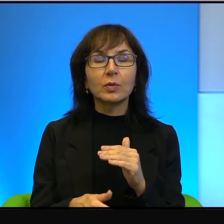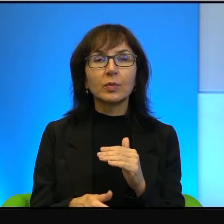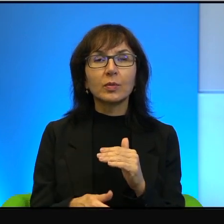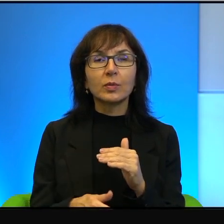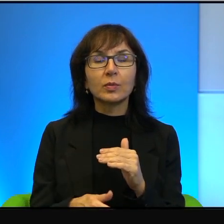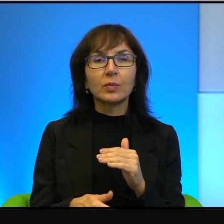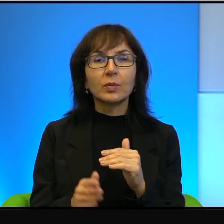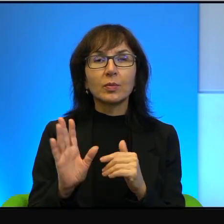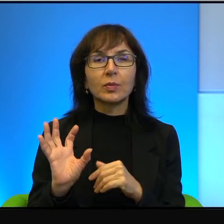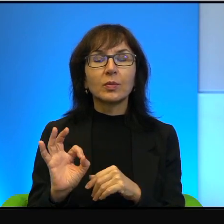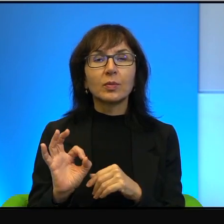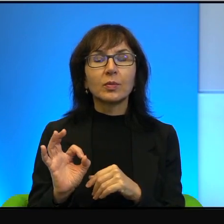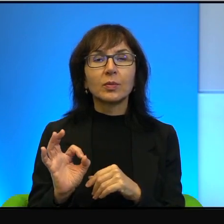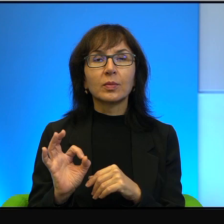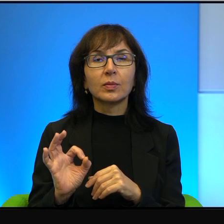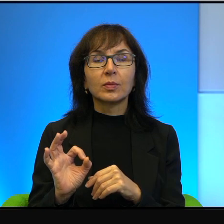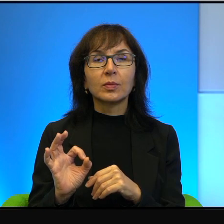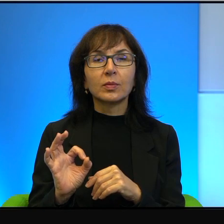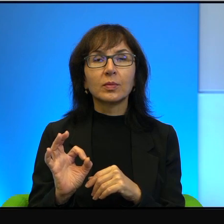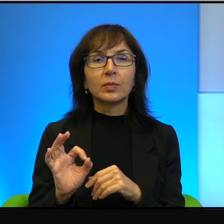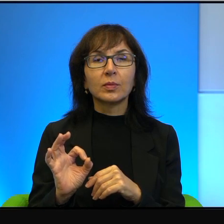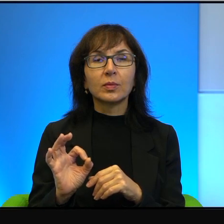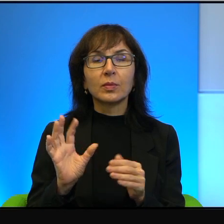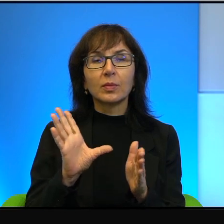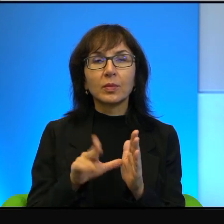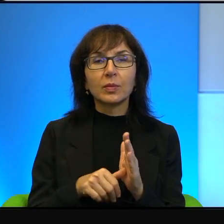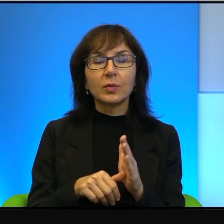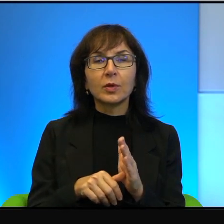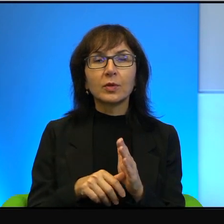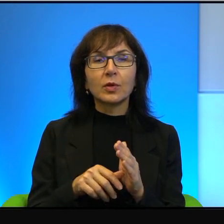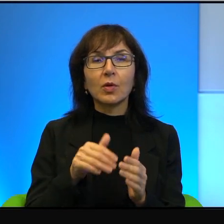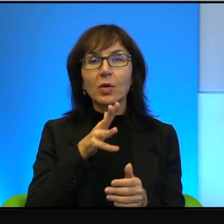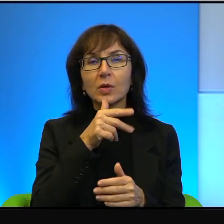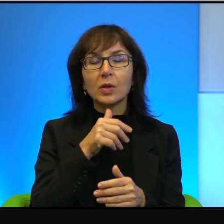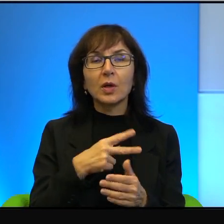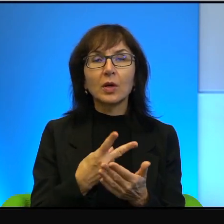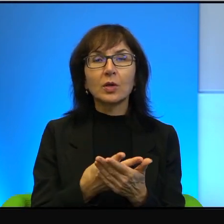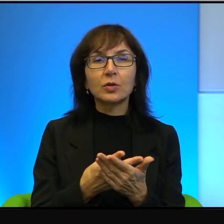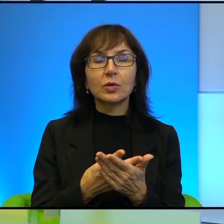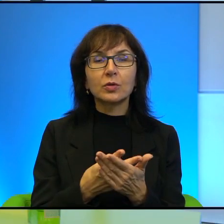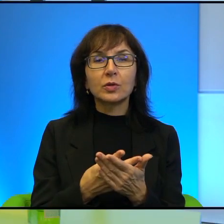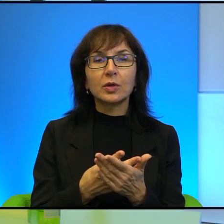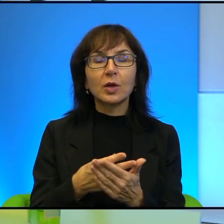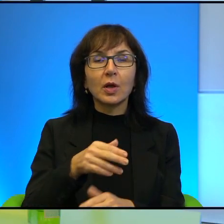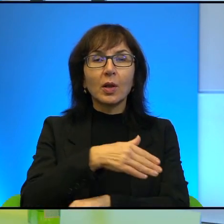bo w takim miasteczku izraelskim leżącym w zasadzie na granicy ze strefą Gazy,